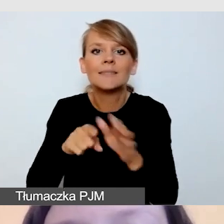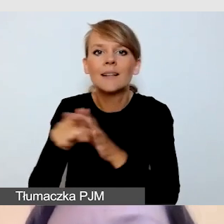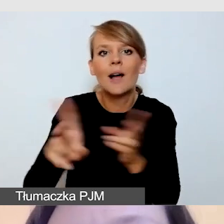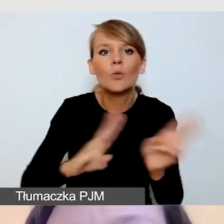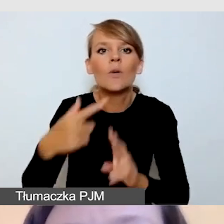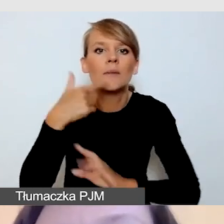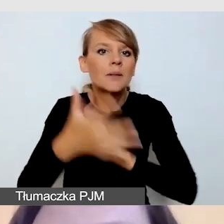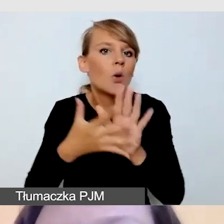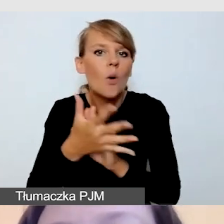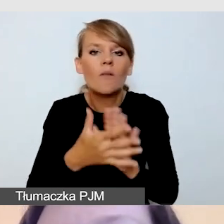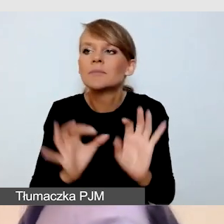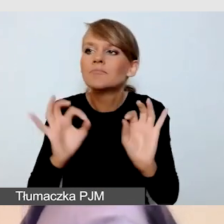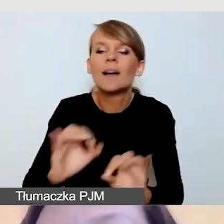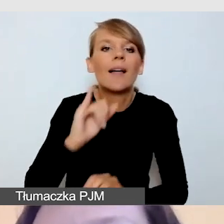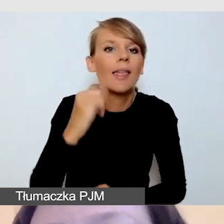Ale wspominam o tym po to,